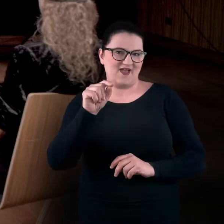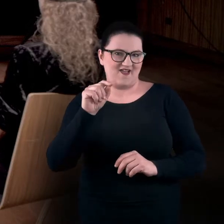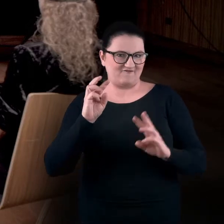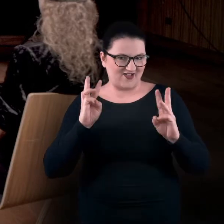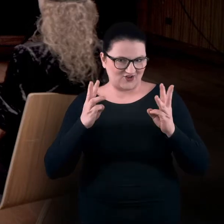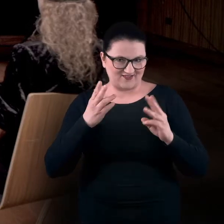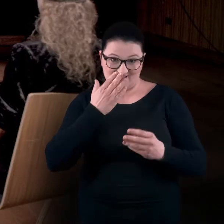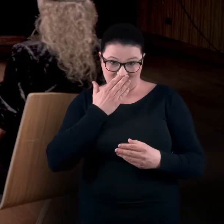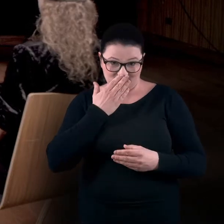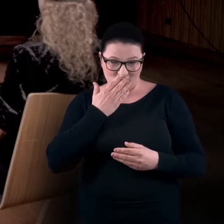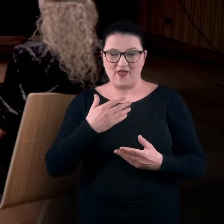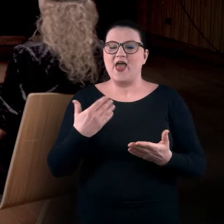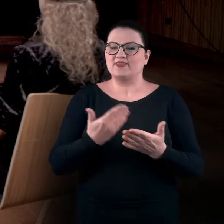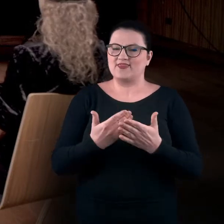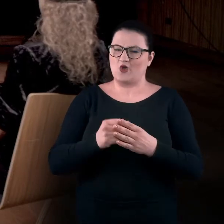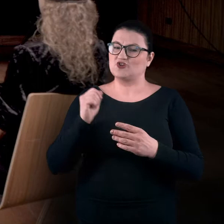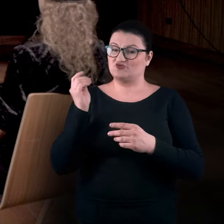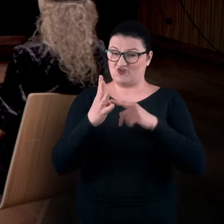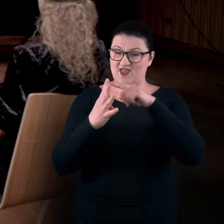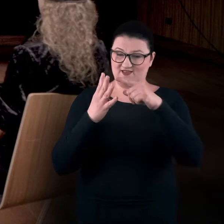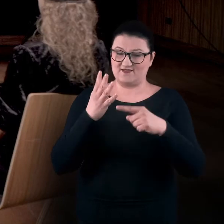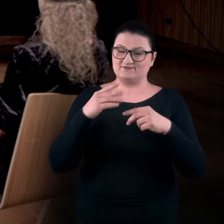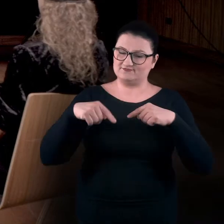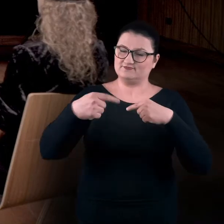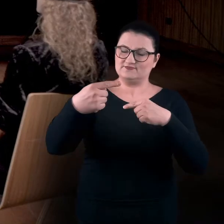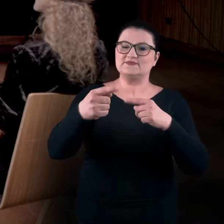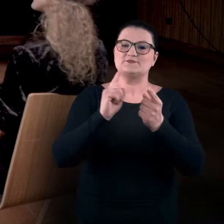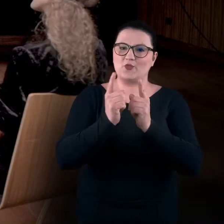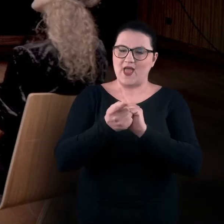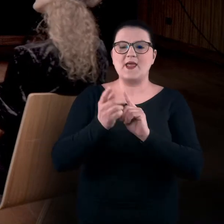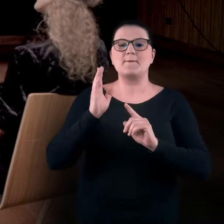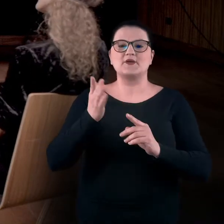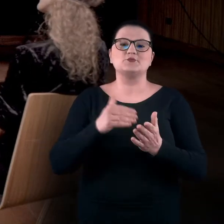dlatego że w ciągu tych czterech spotkań potrzebna nam będzie określona przestrzeń.